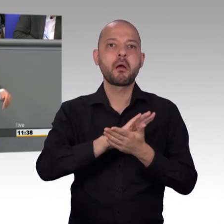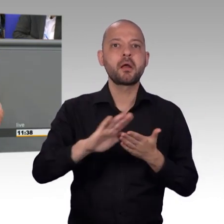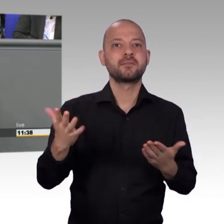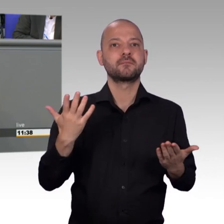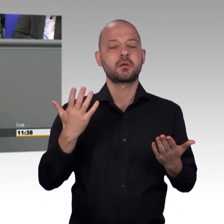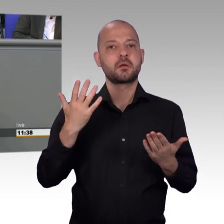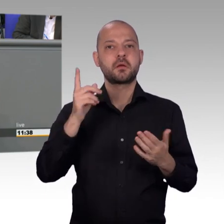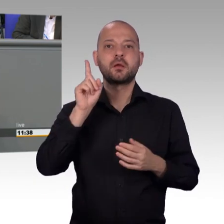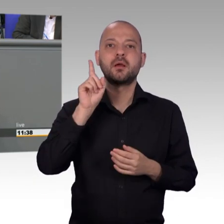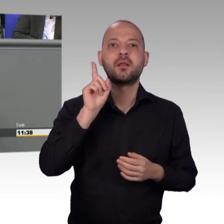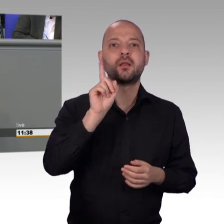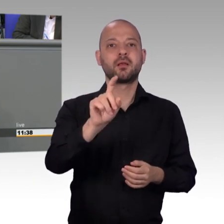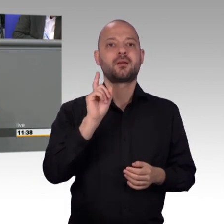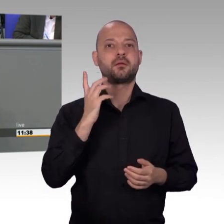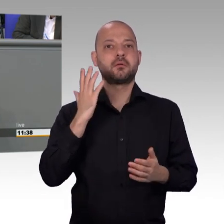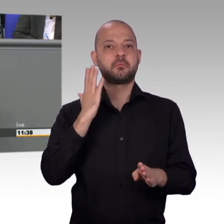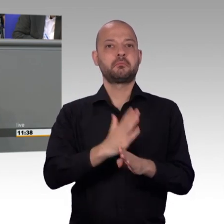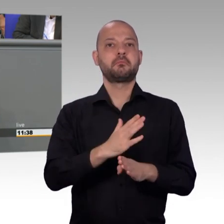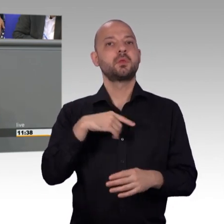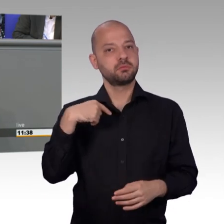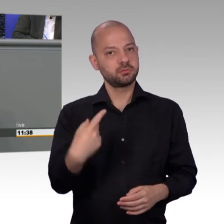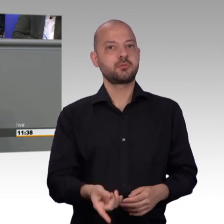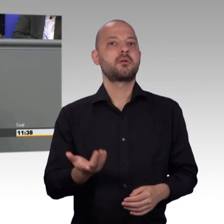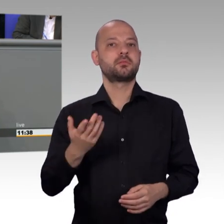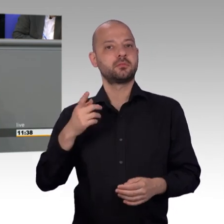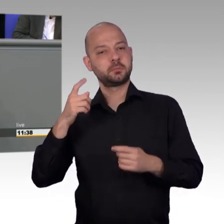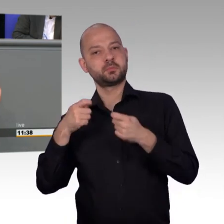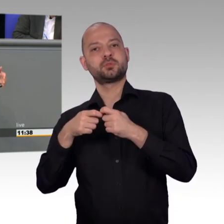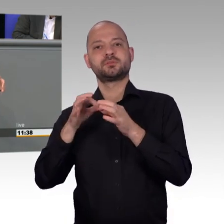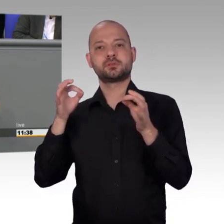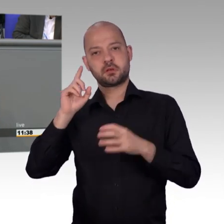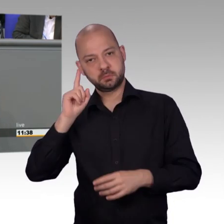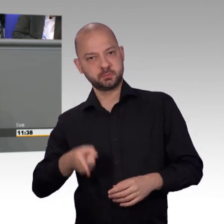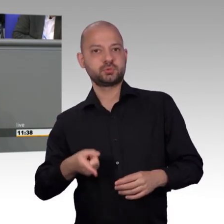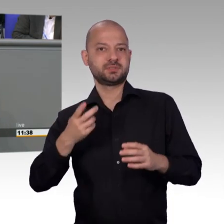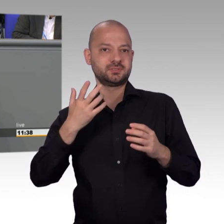sage ich das ganz deutlich, der muss das Original wählen und Petitionen schriftlich oder eben auch online